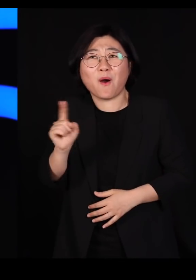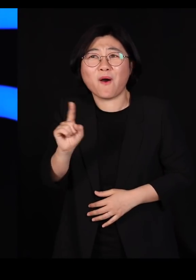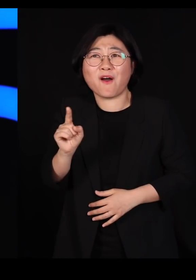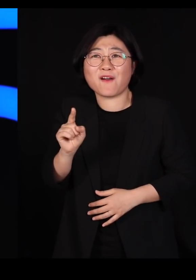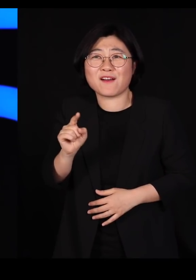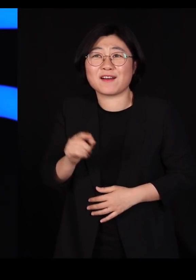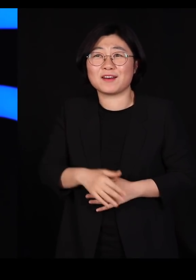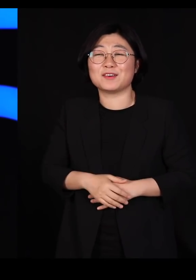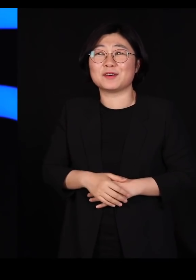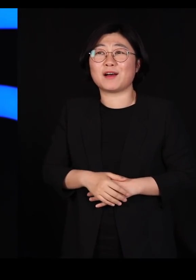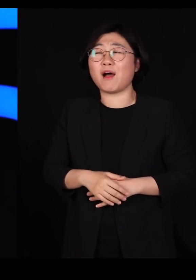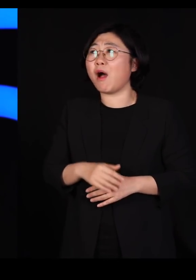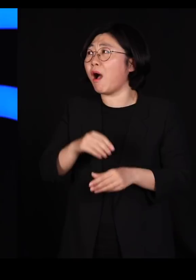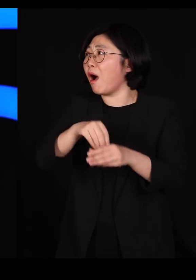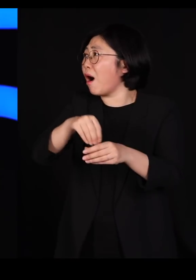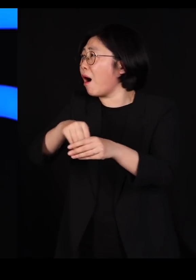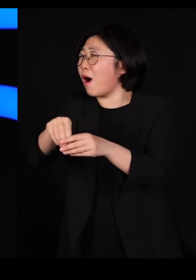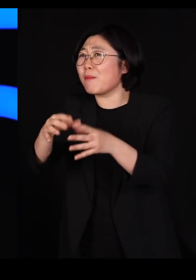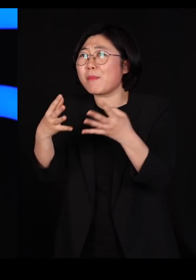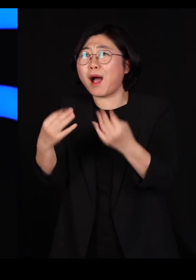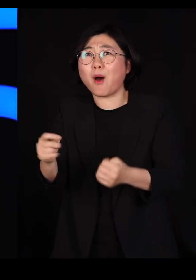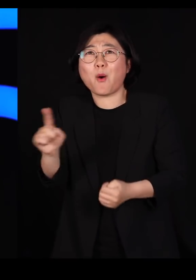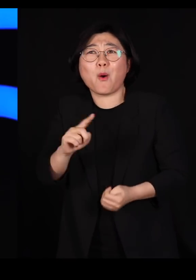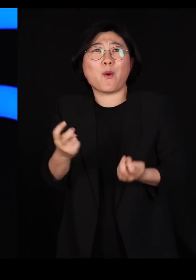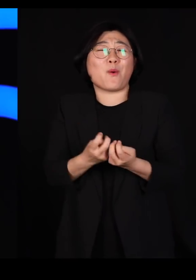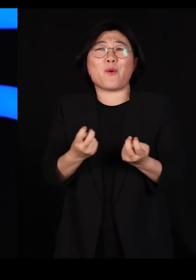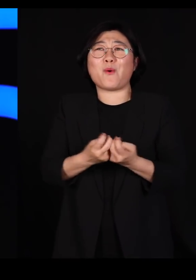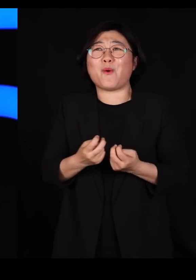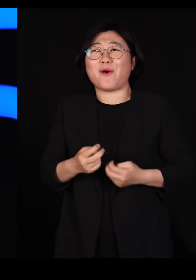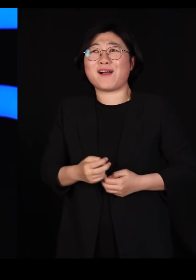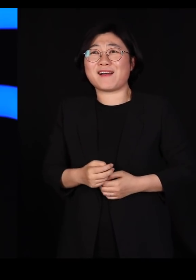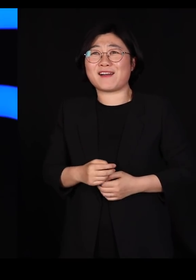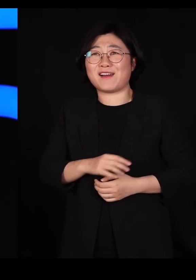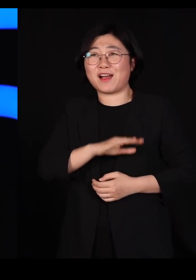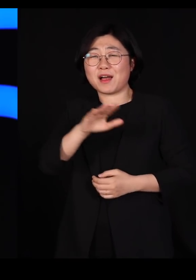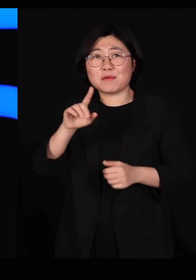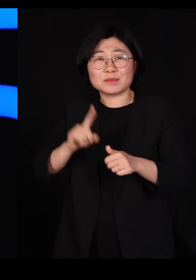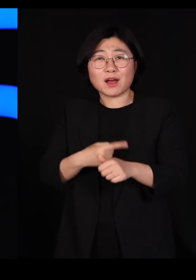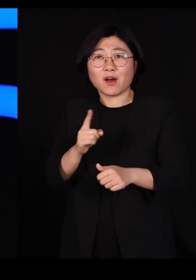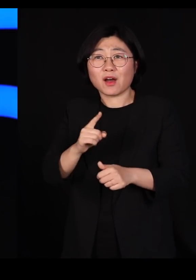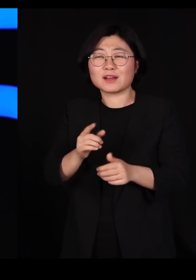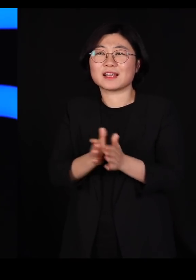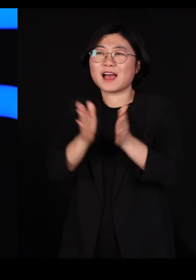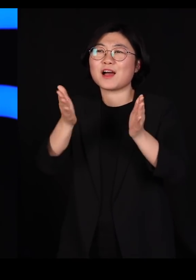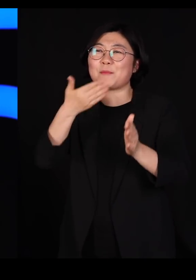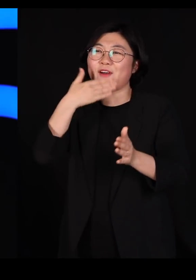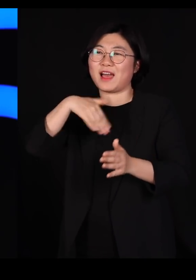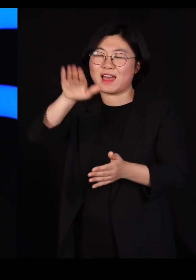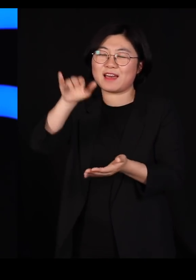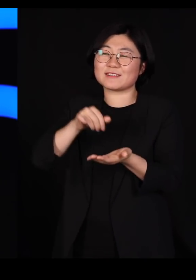이렇게 많이 한 곳에 심어 줄 수가 있나? 그래서 먹으러 들어갑니다